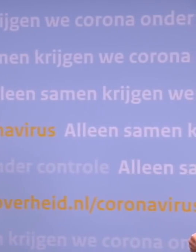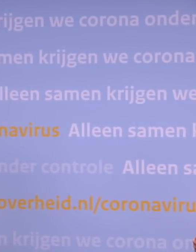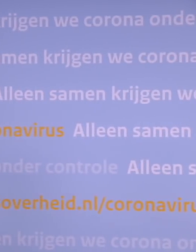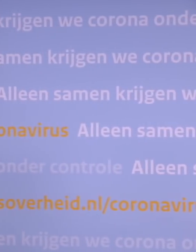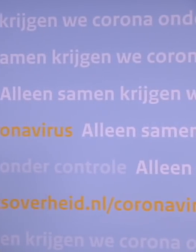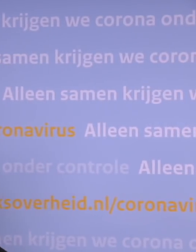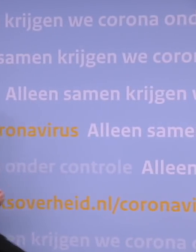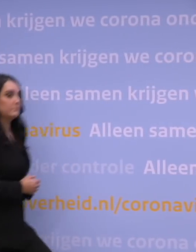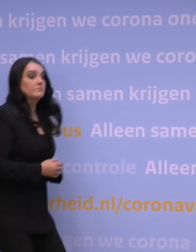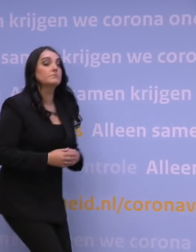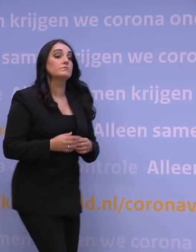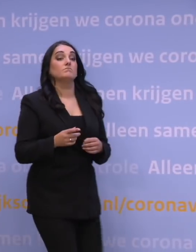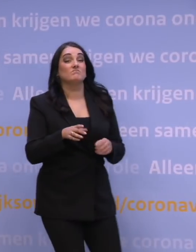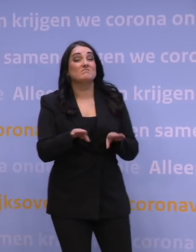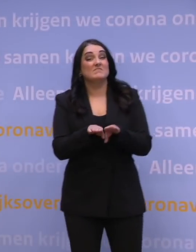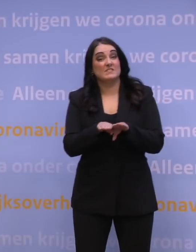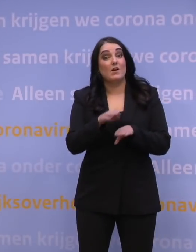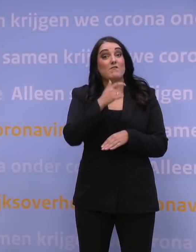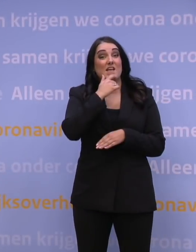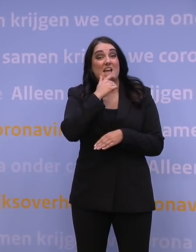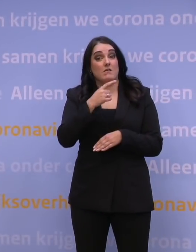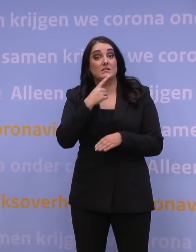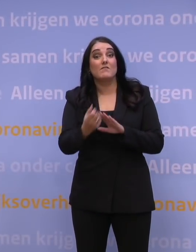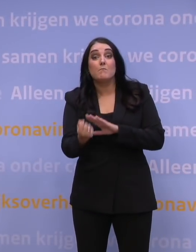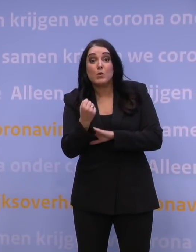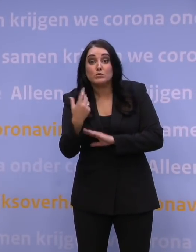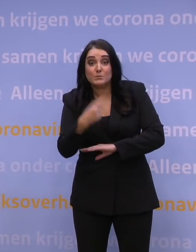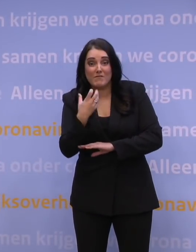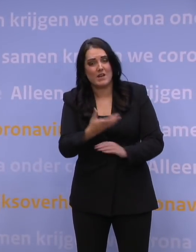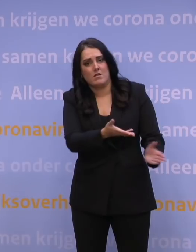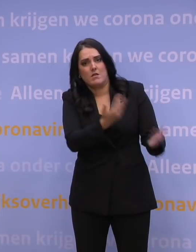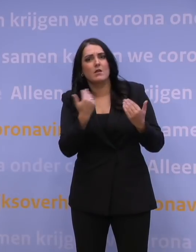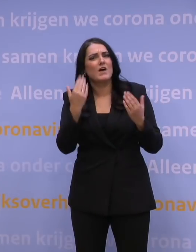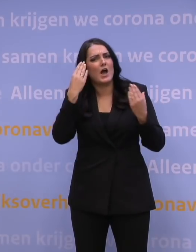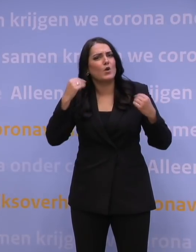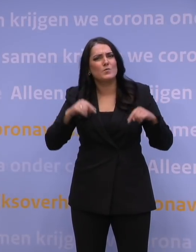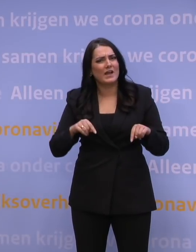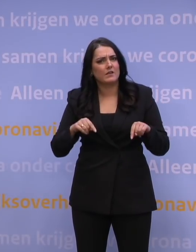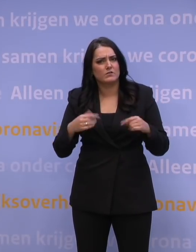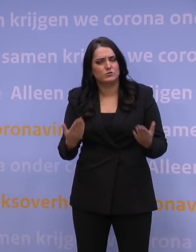Wil je een booster, kom hem nu halen. Waarom gebeurt dat in Nederland niet? Dat leidt niet tot meer prikcapaciteit op locatie.